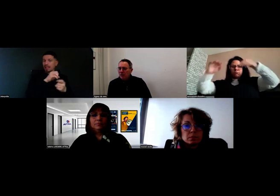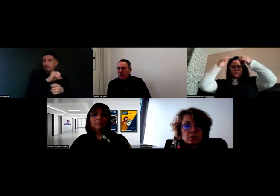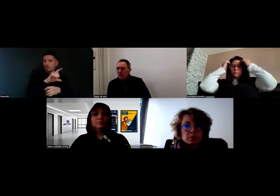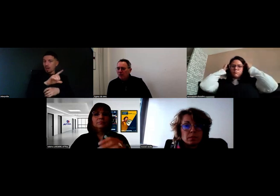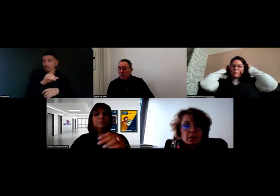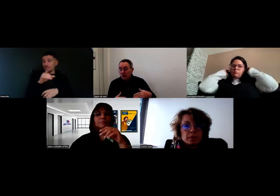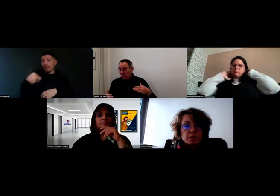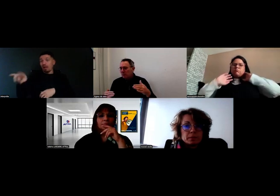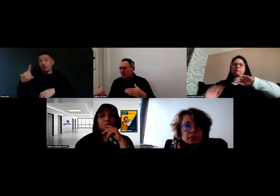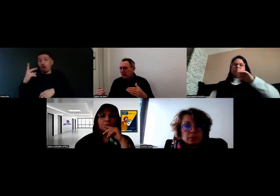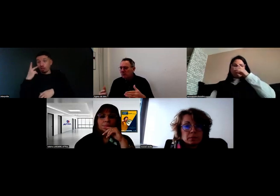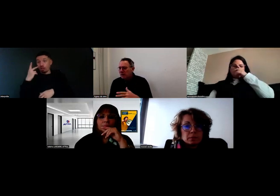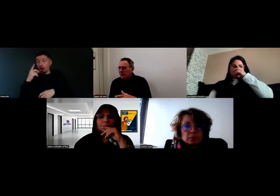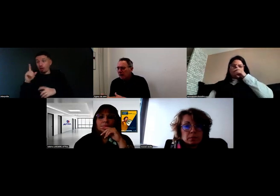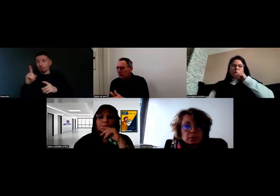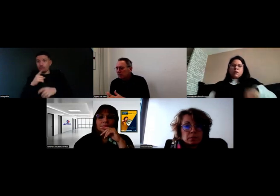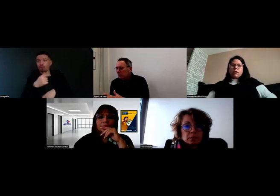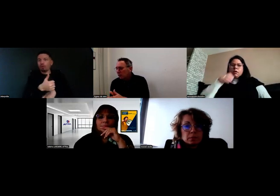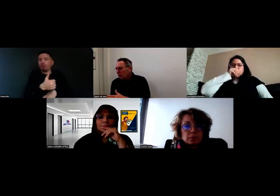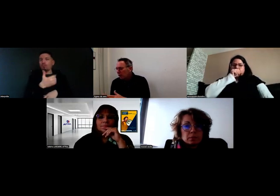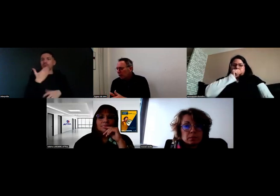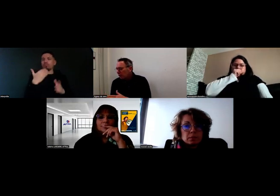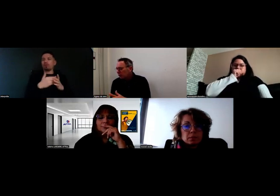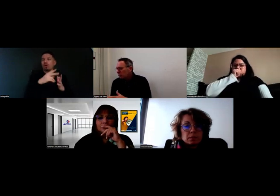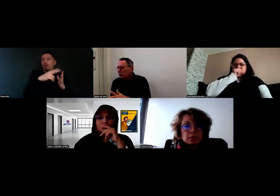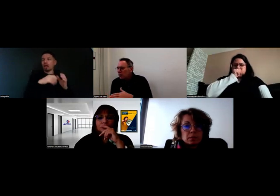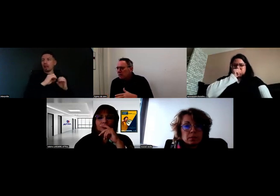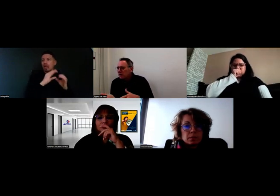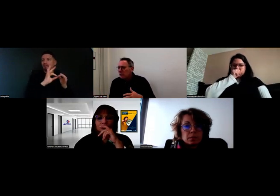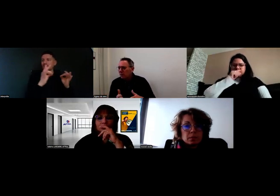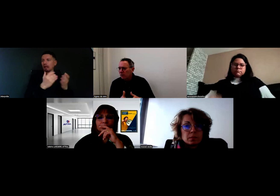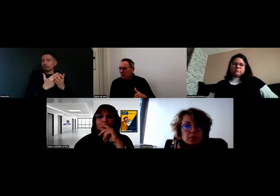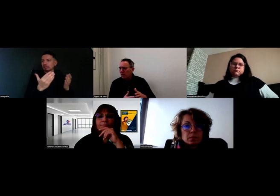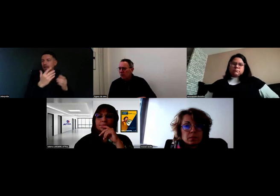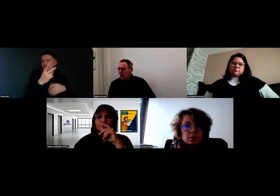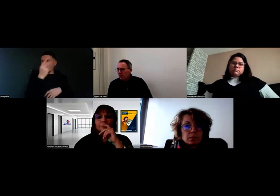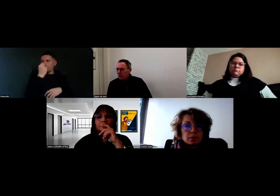Je ne sais plus quel outil qui est un outil de transmission